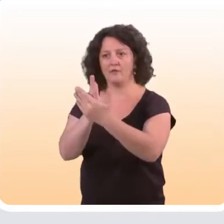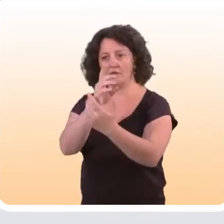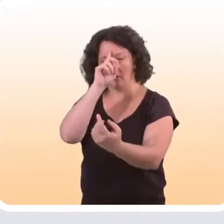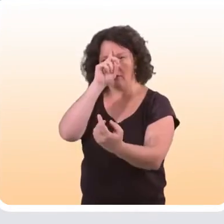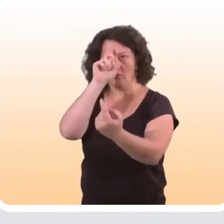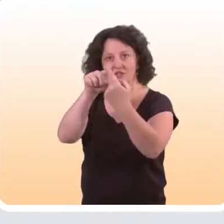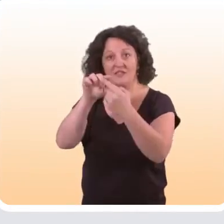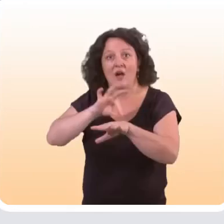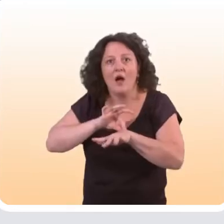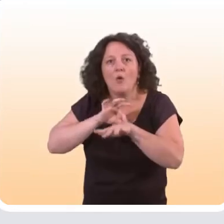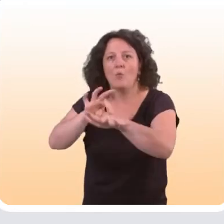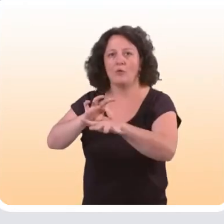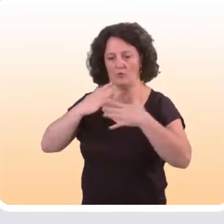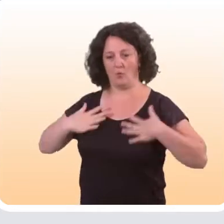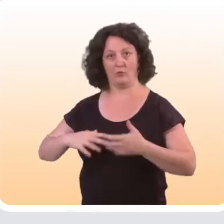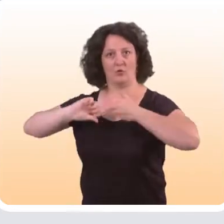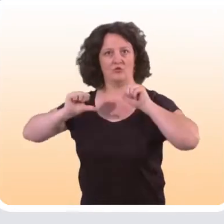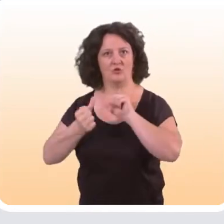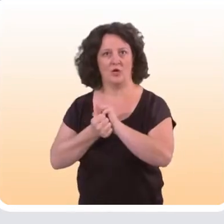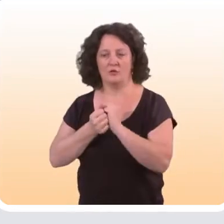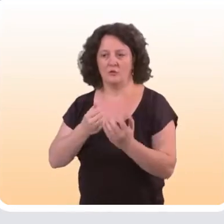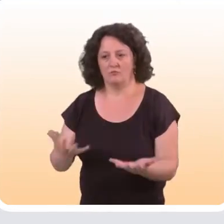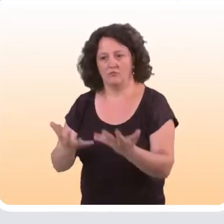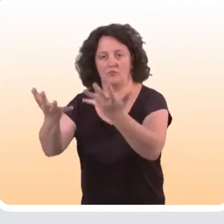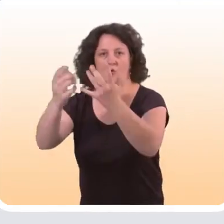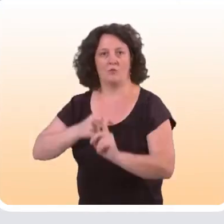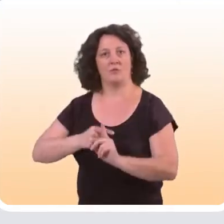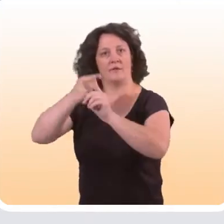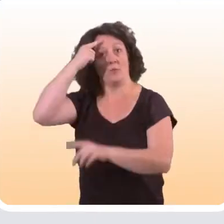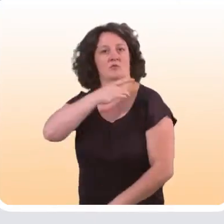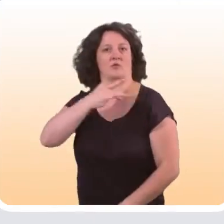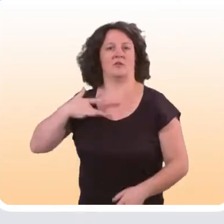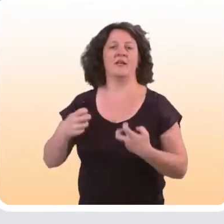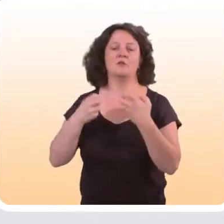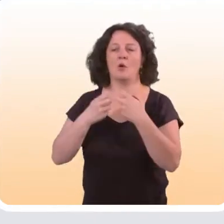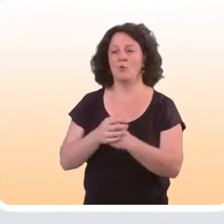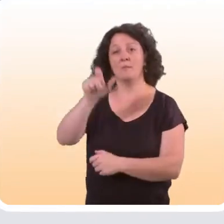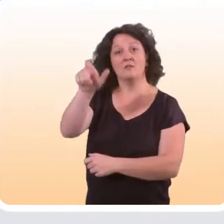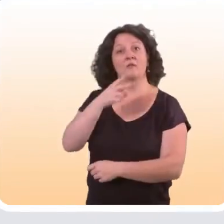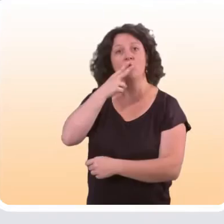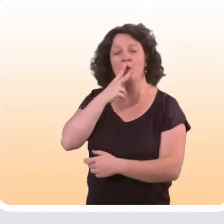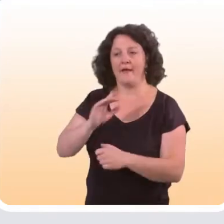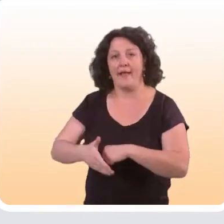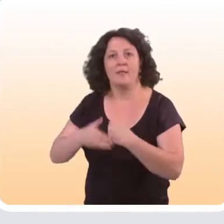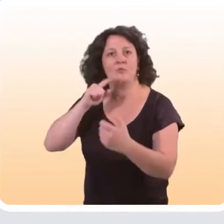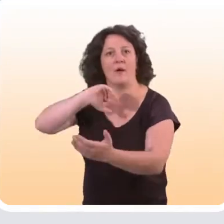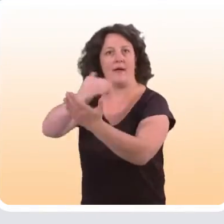qui visent à accompagner un changement de comportement dans un sens favorable à la santé. Par exemple, aider un fumeur à arrêter de fumer ;